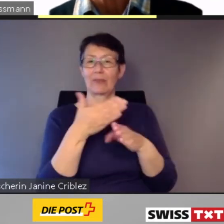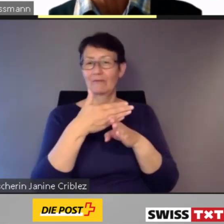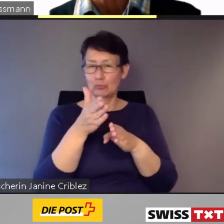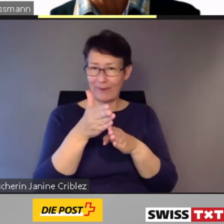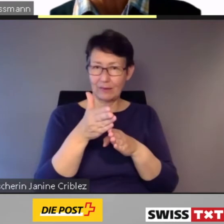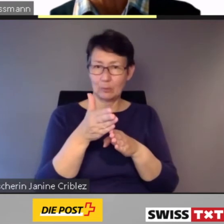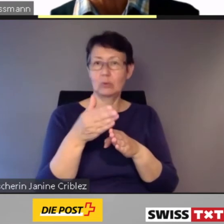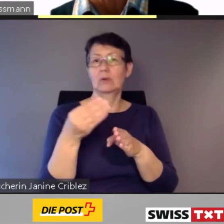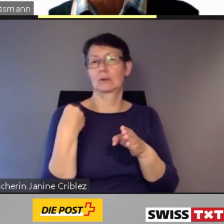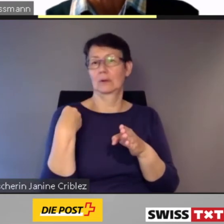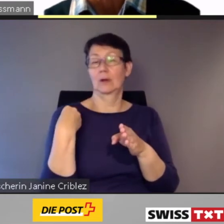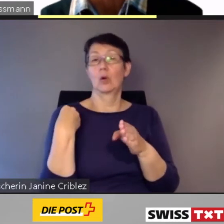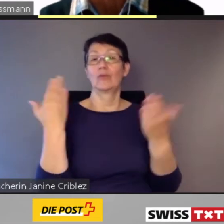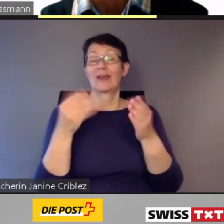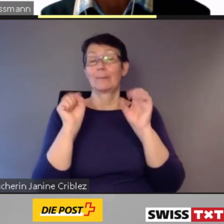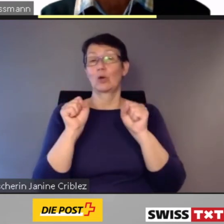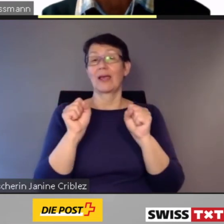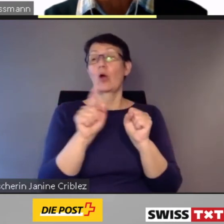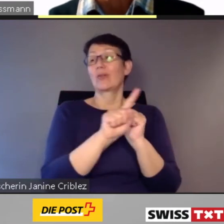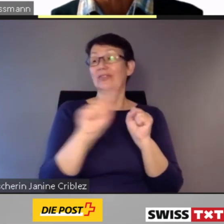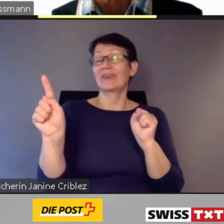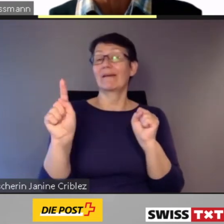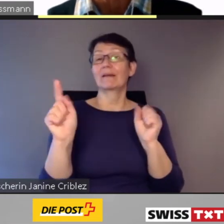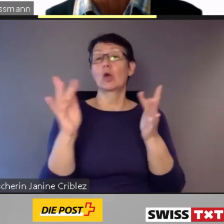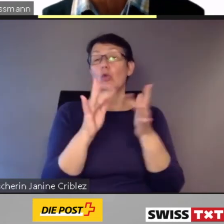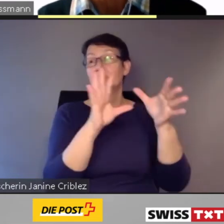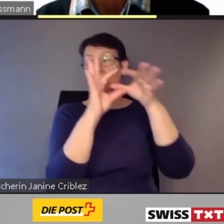Und sie ermöglicht die direkte Kontaktaufnahme zwischen den Kunden und dem Fahrpersonal.